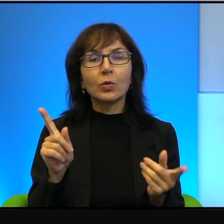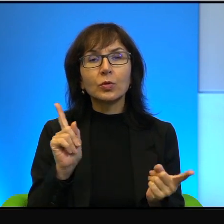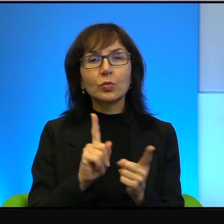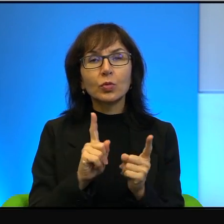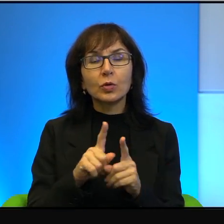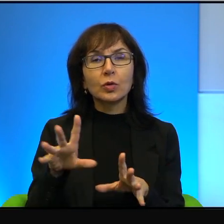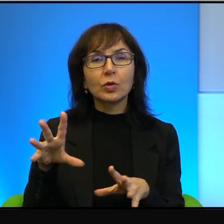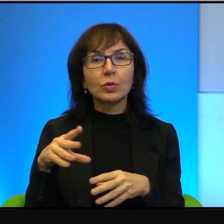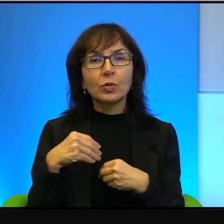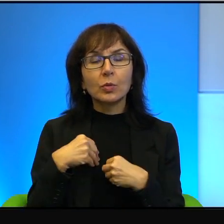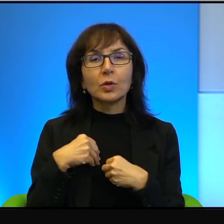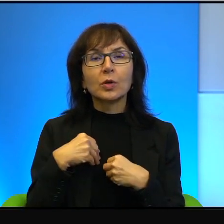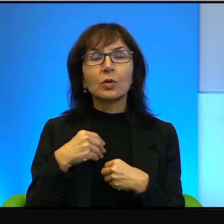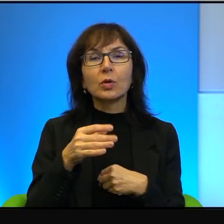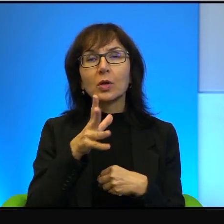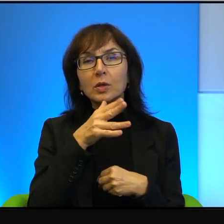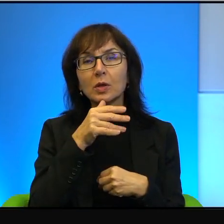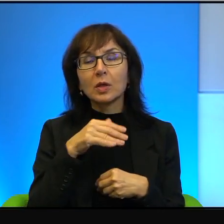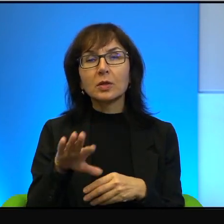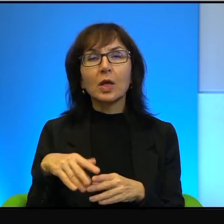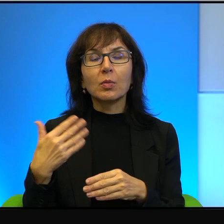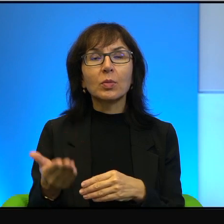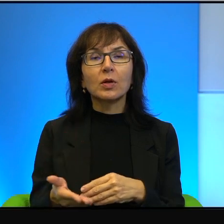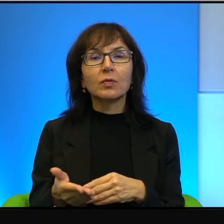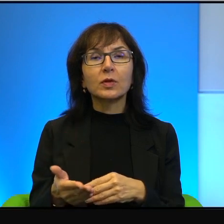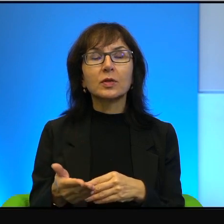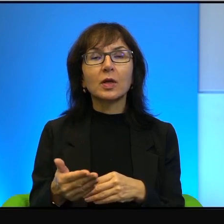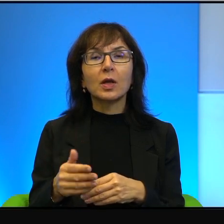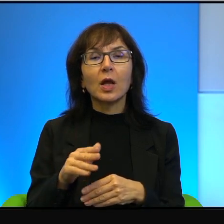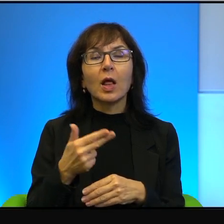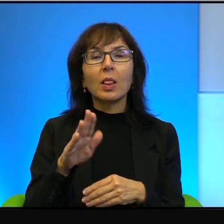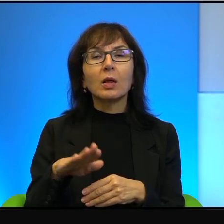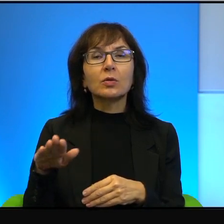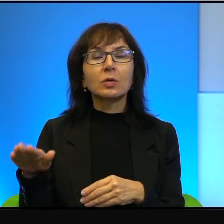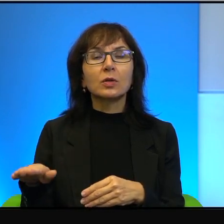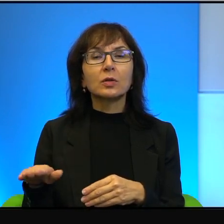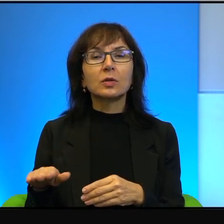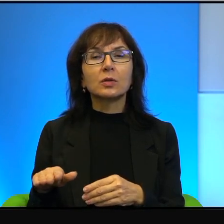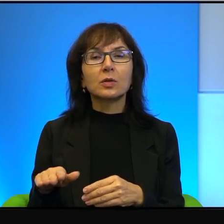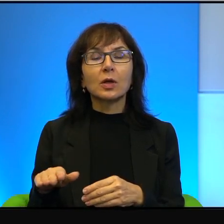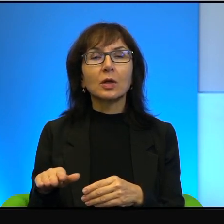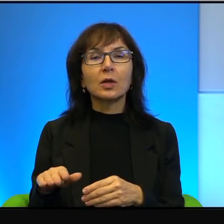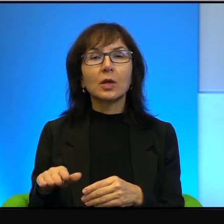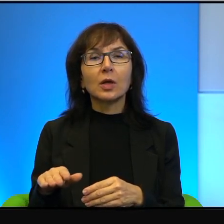od izraelskiej prawicy nacjonalistycznej i ultra religii.